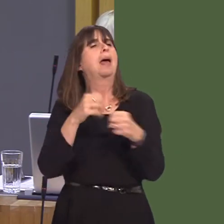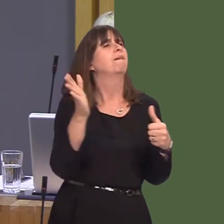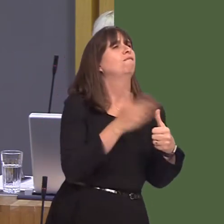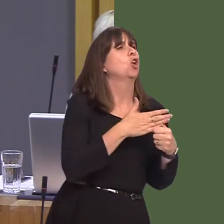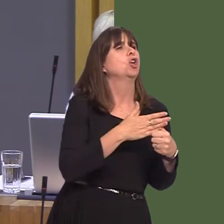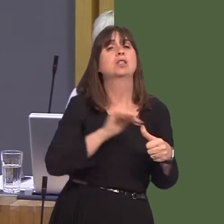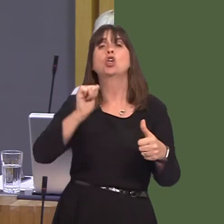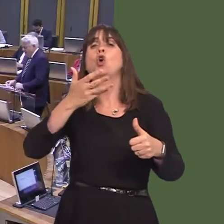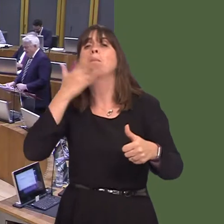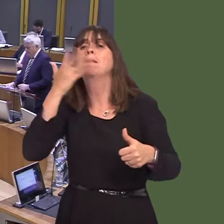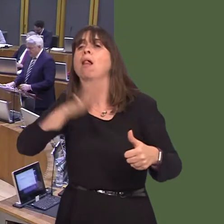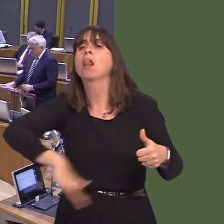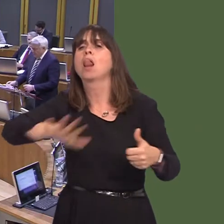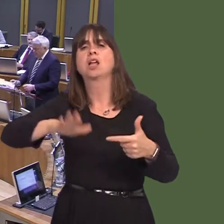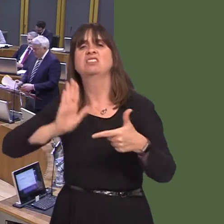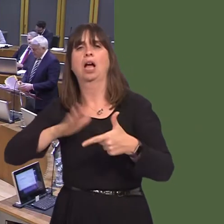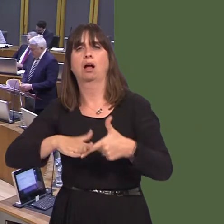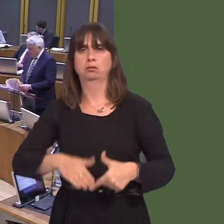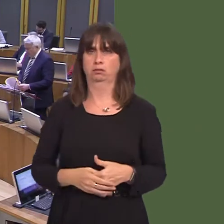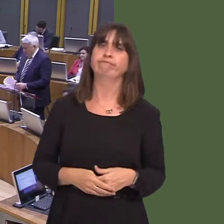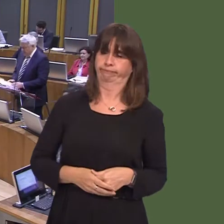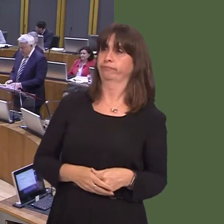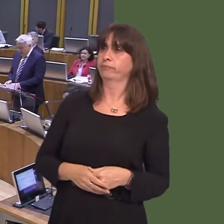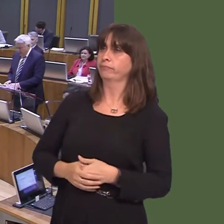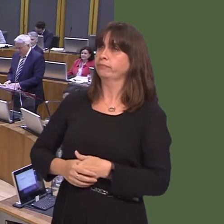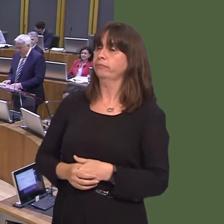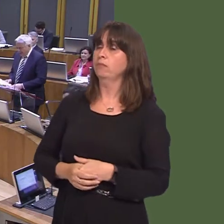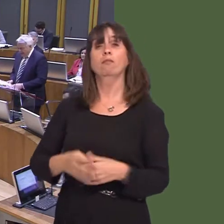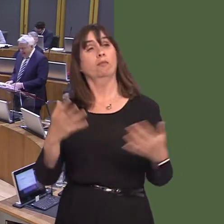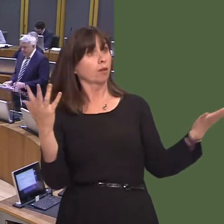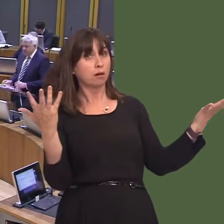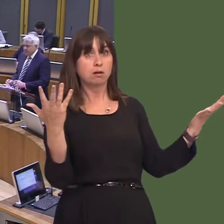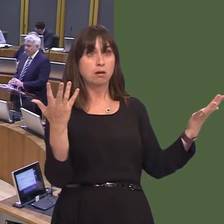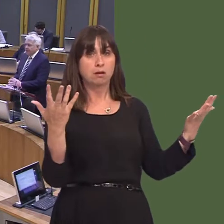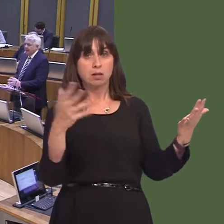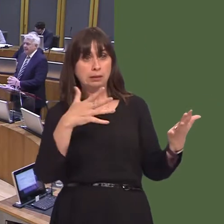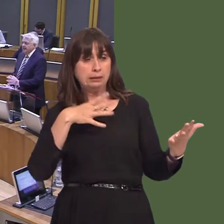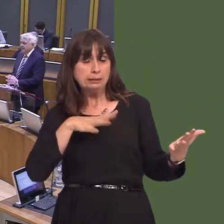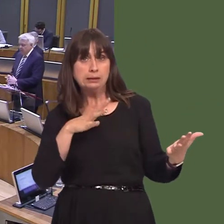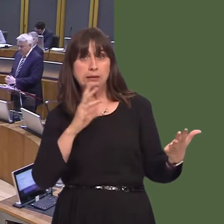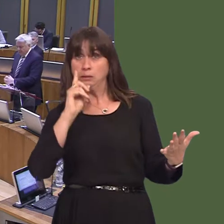of your own country? Carwyn Jones AM: It's an extraordinary comment, because, in order to provide any evidence at all to back that up, she would have to